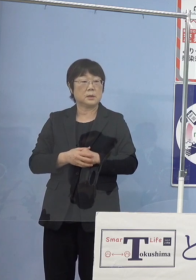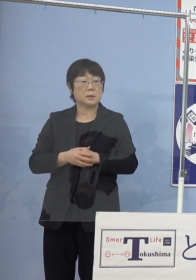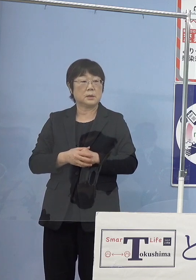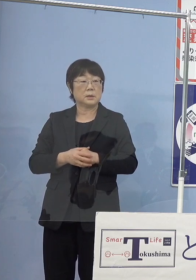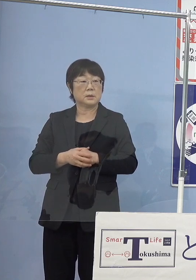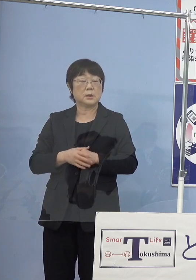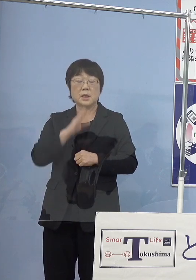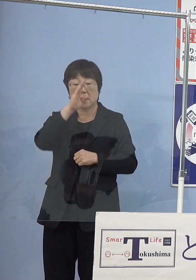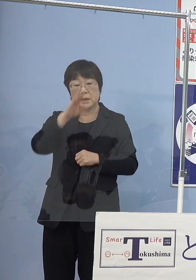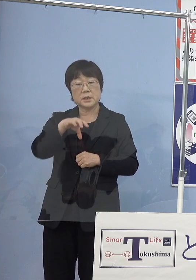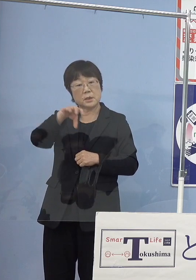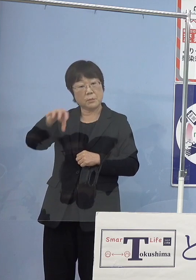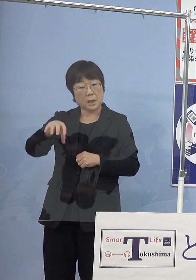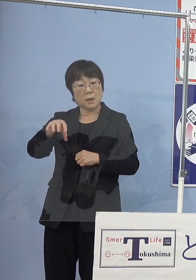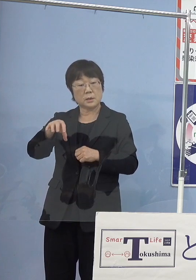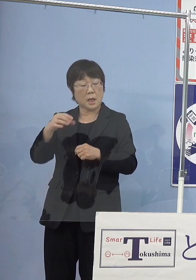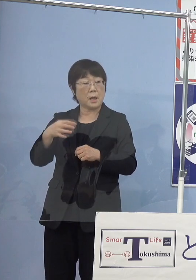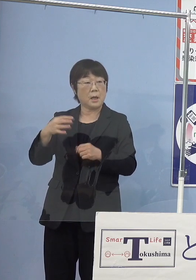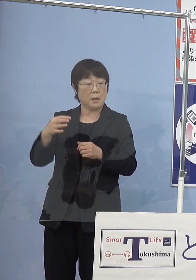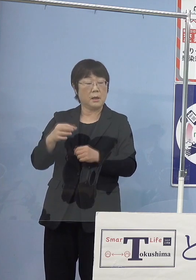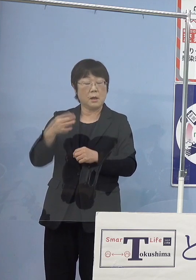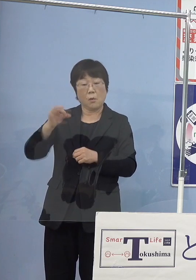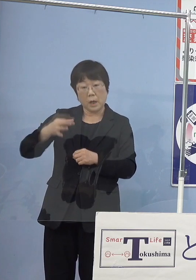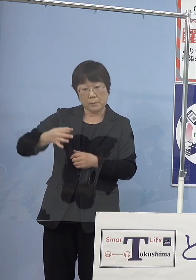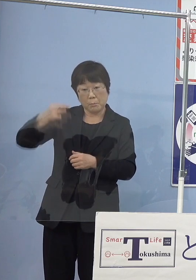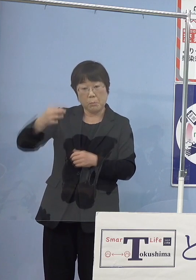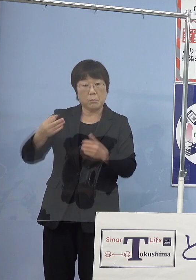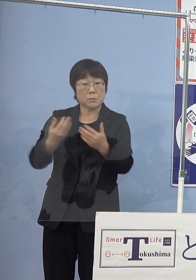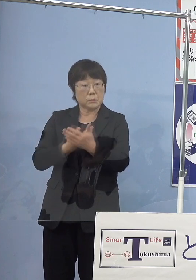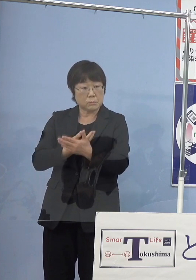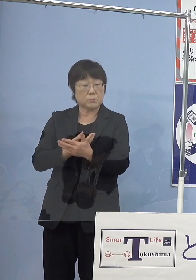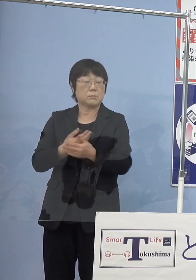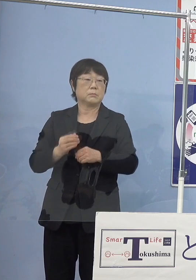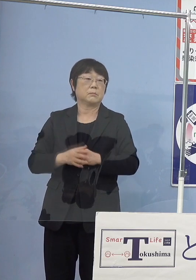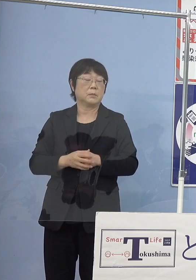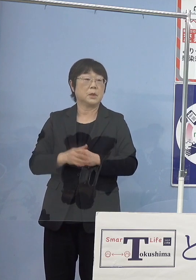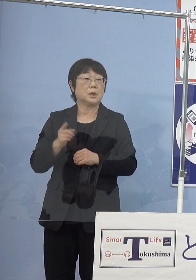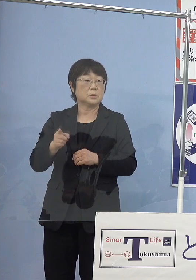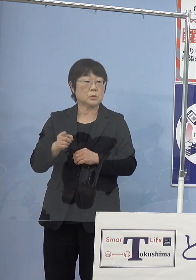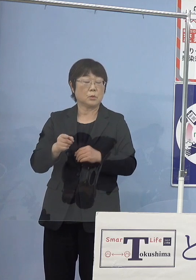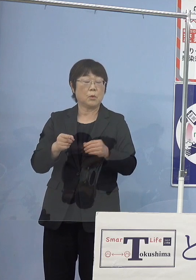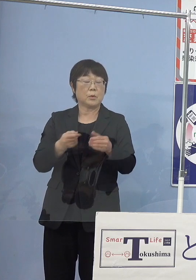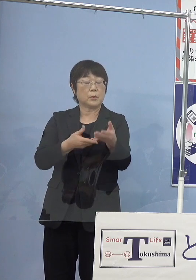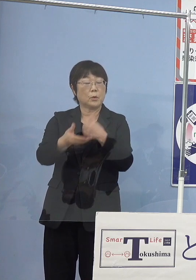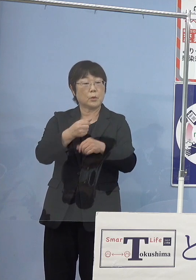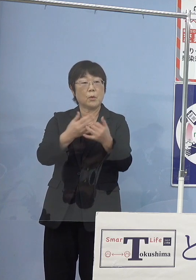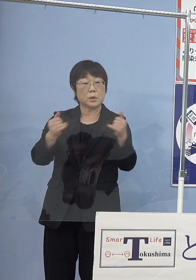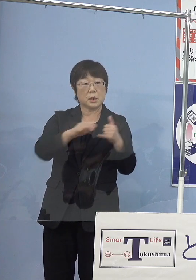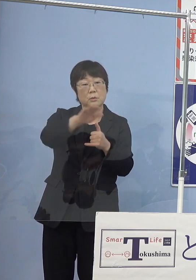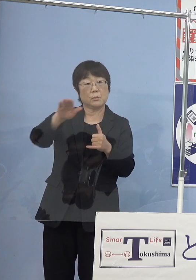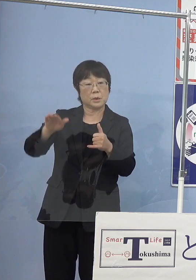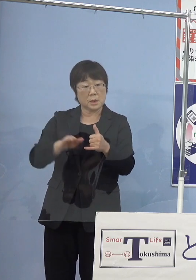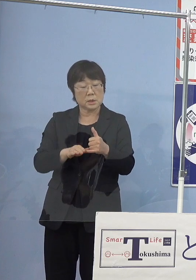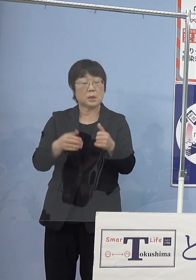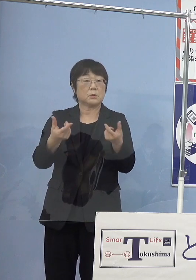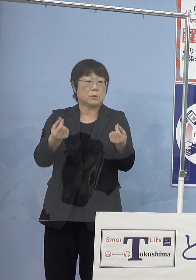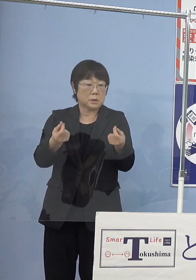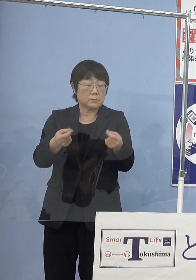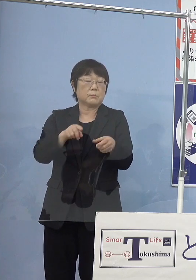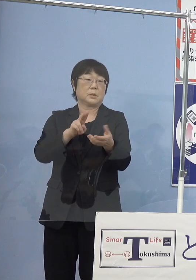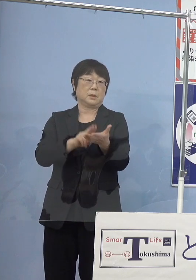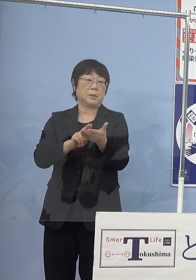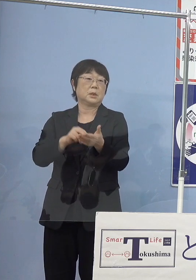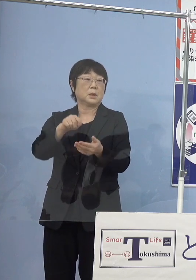高い値をつく大きさというのがありますのでそうしたものを 漁業者の皆さん方と決めていくということになります